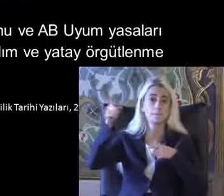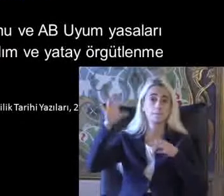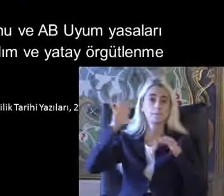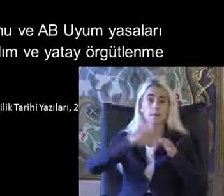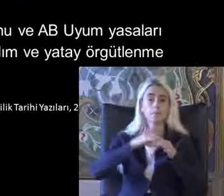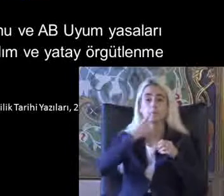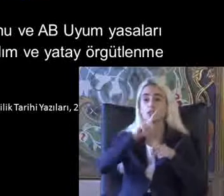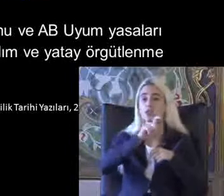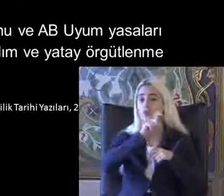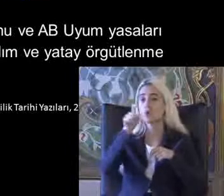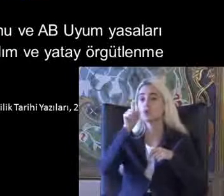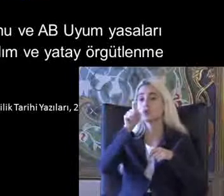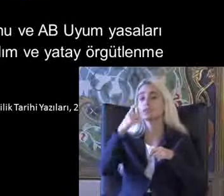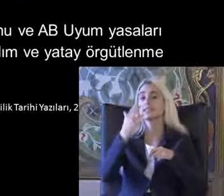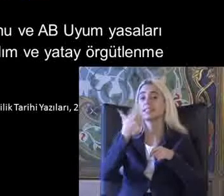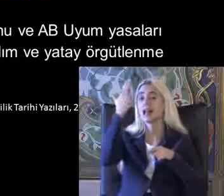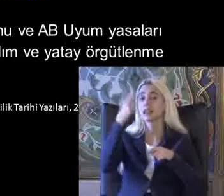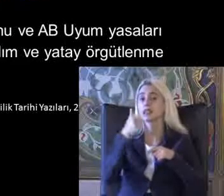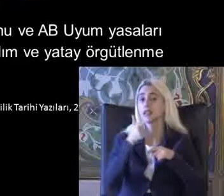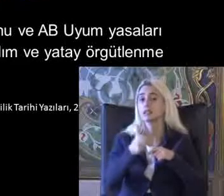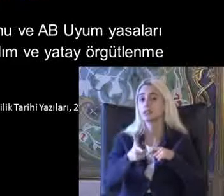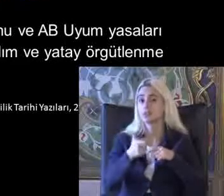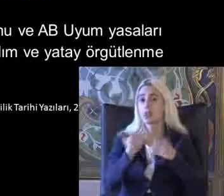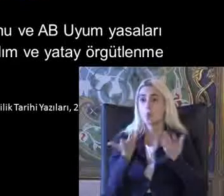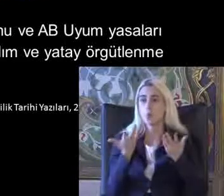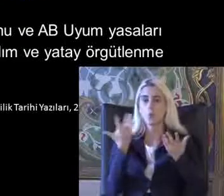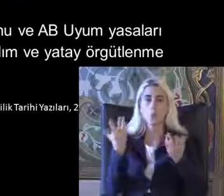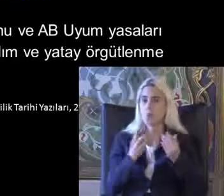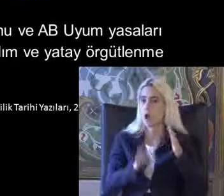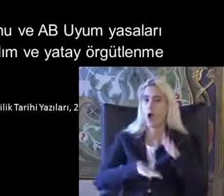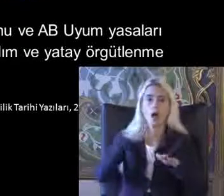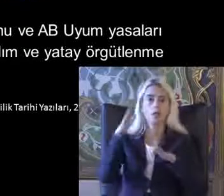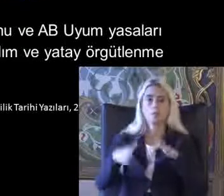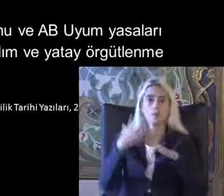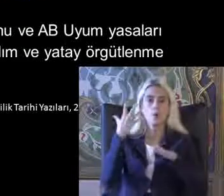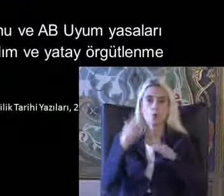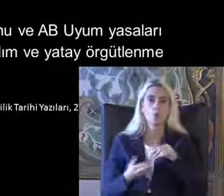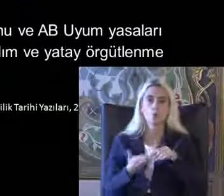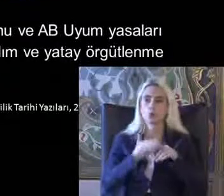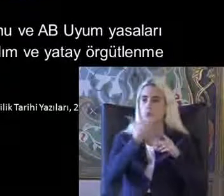97 de bu oldukça Ilmek atıyor engellilik ile ilgili Bir çok konuya